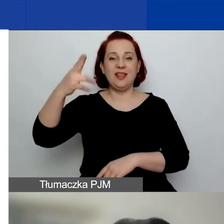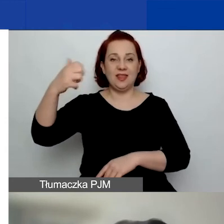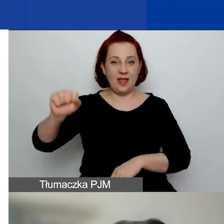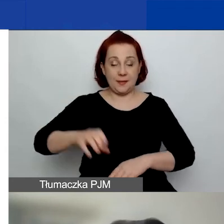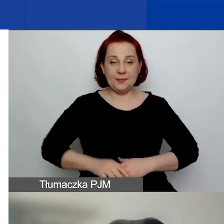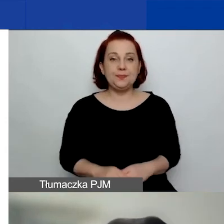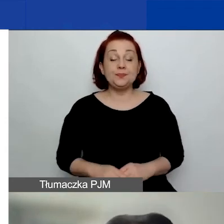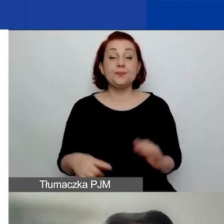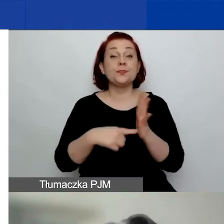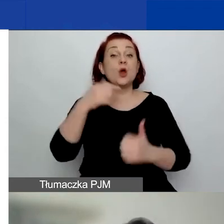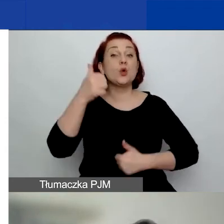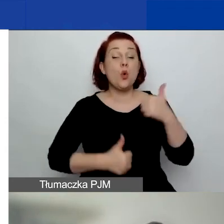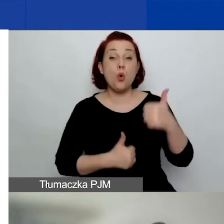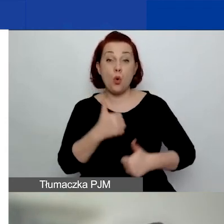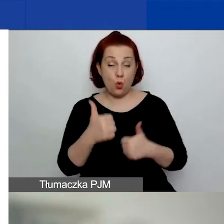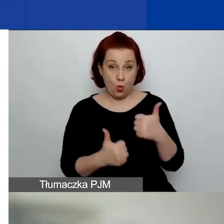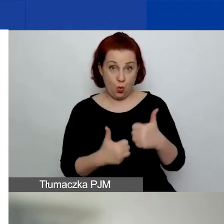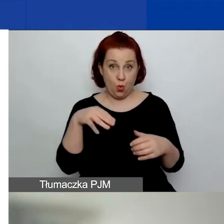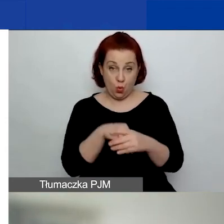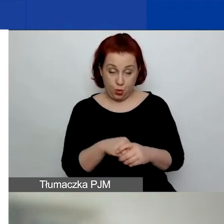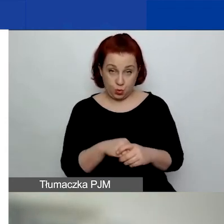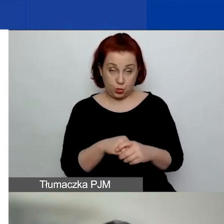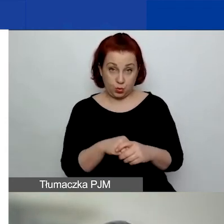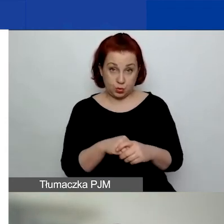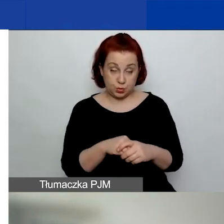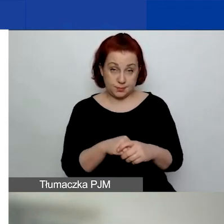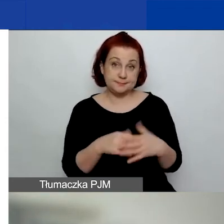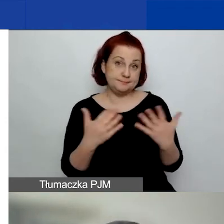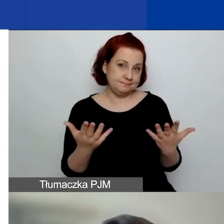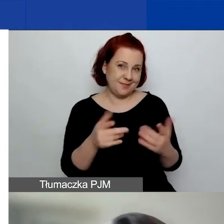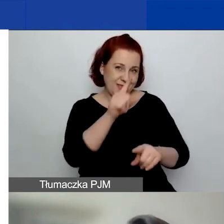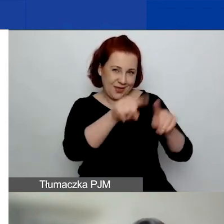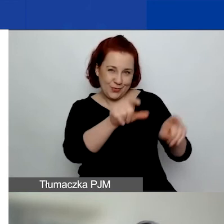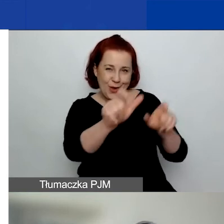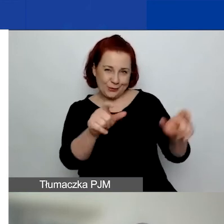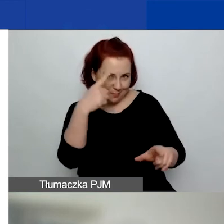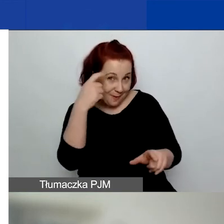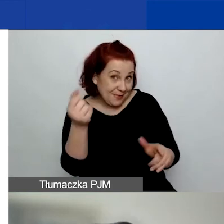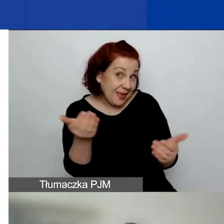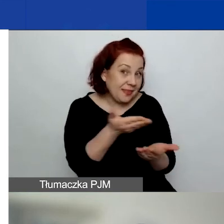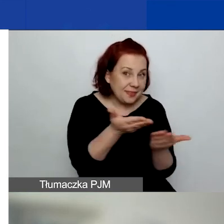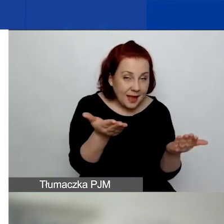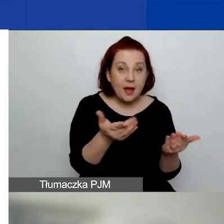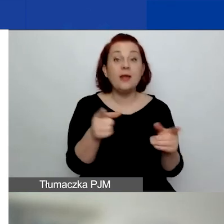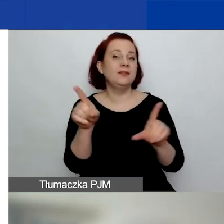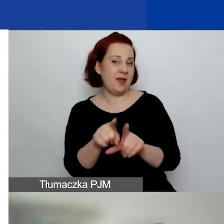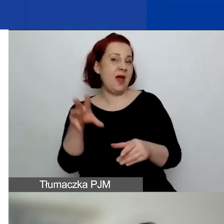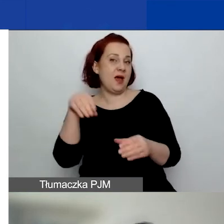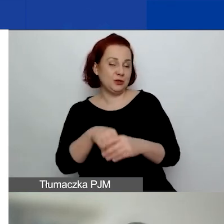W tym konkursie, jak niektórzy z państwa pamiętają, również będziemy starali się